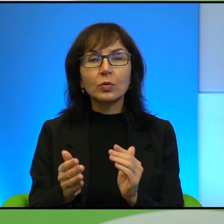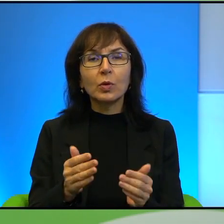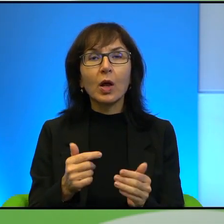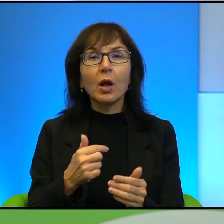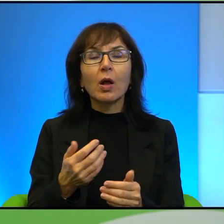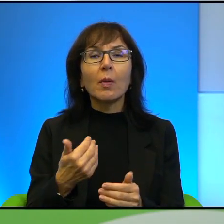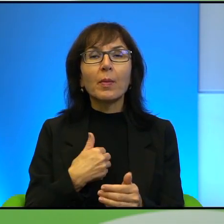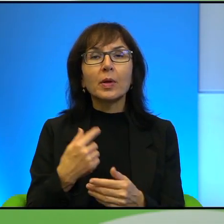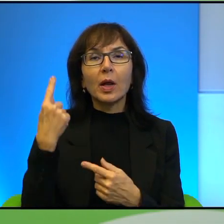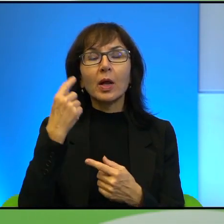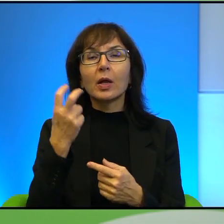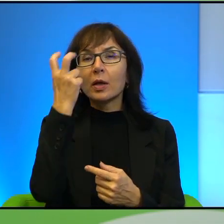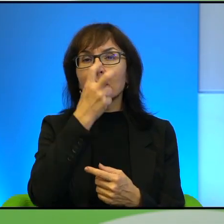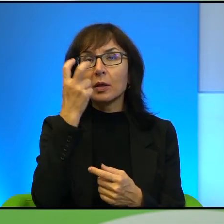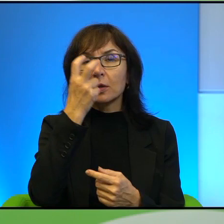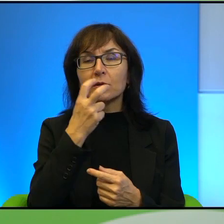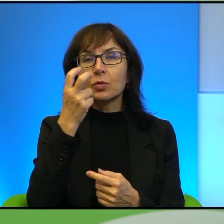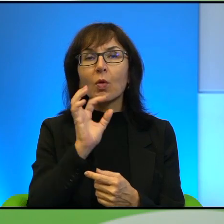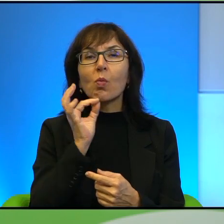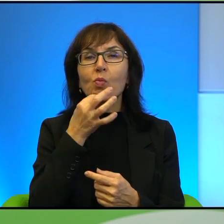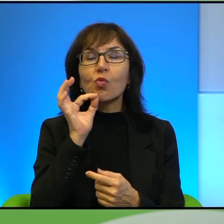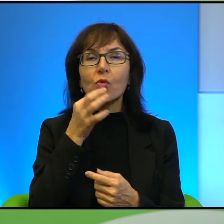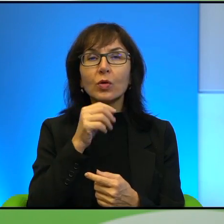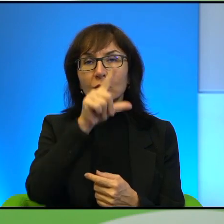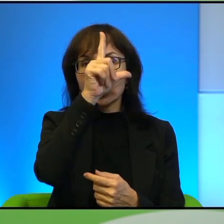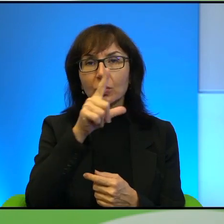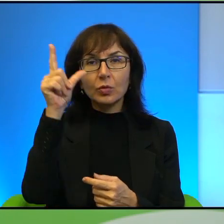wątek tych młodych ludzi. Pan powiedział, którzy się odwracają trochę od tego